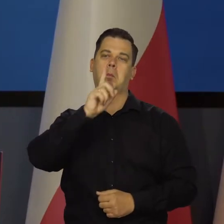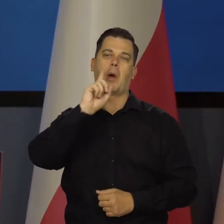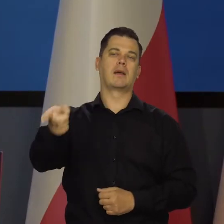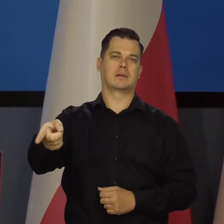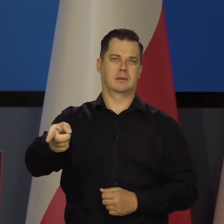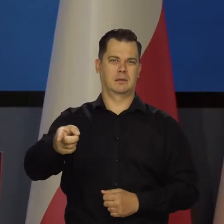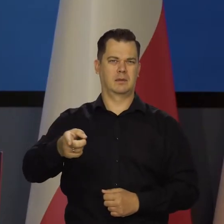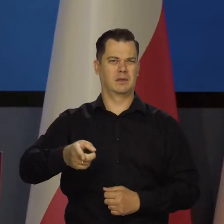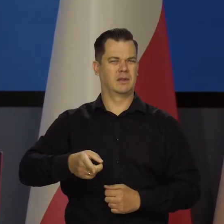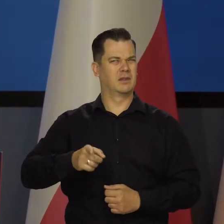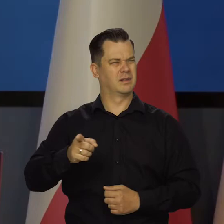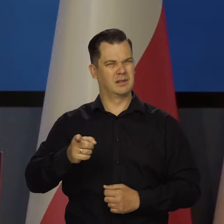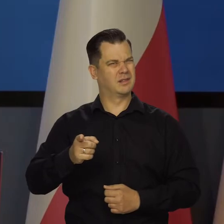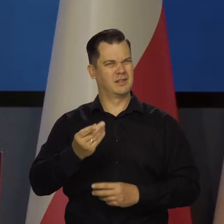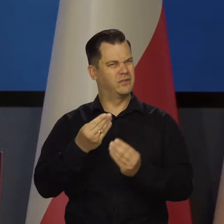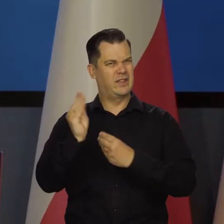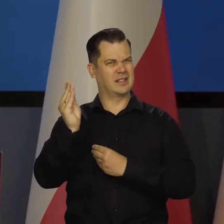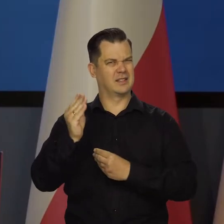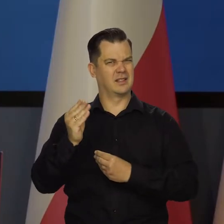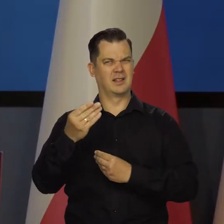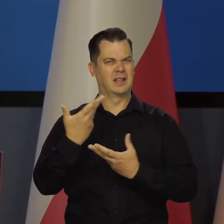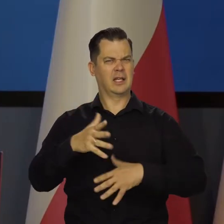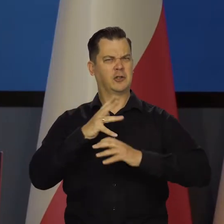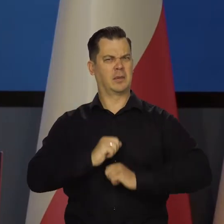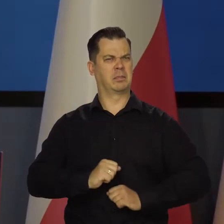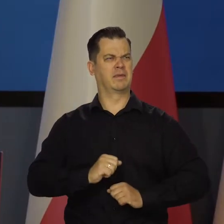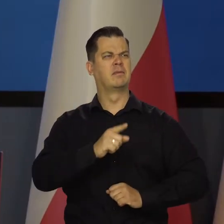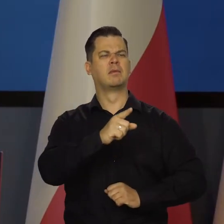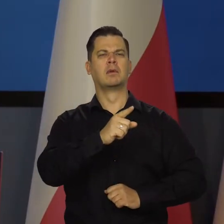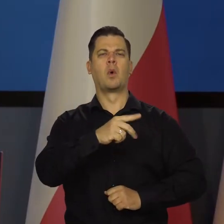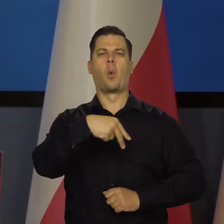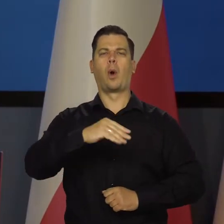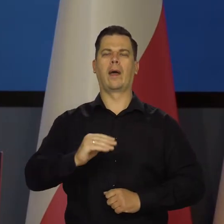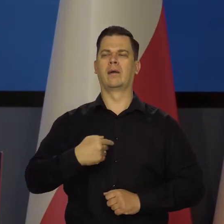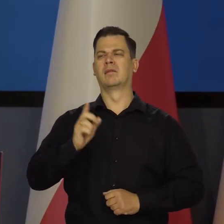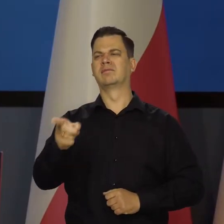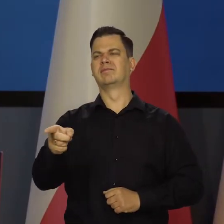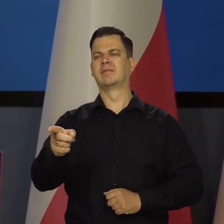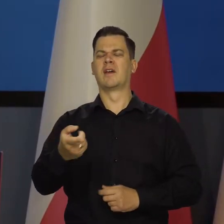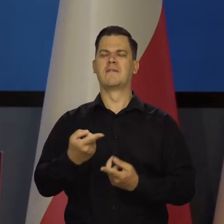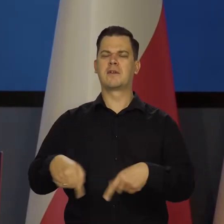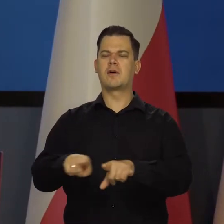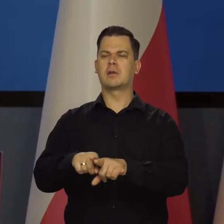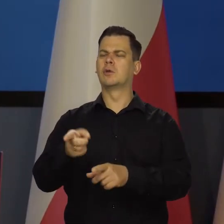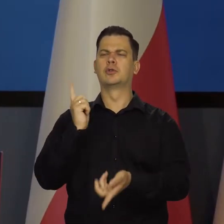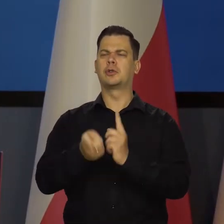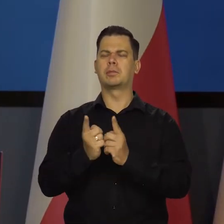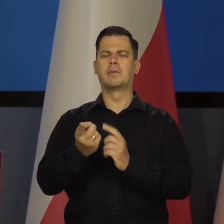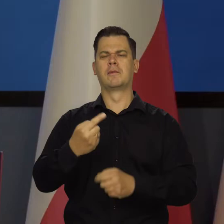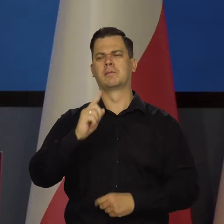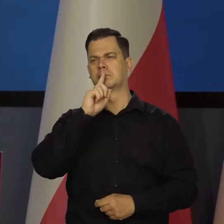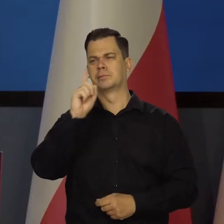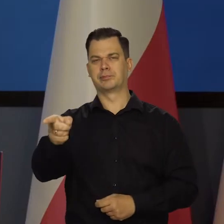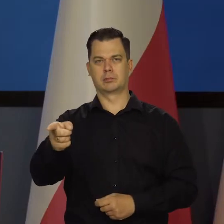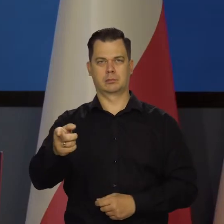z coraz bardziej narastającym zniecierpliwieniem z innej strony, że nie wykonujemy poleceń tak szybko i tak bezwzględnie, jak oni się spodziewają.